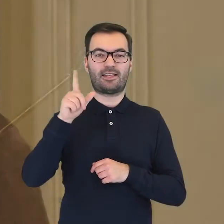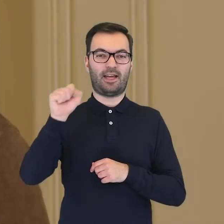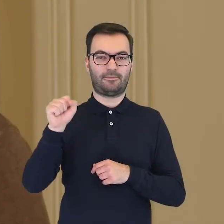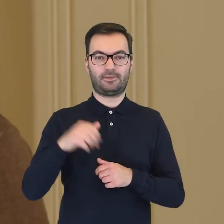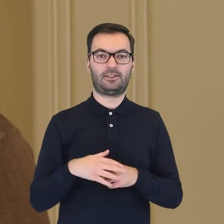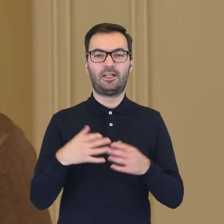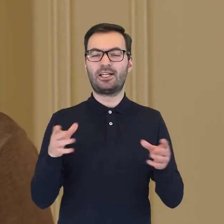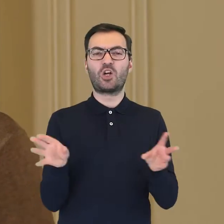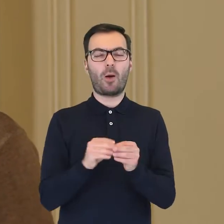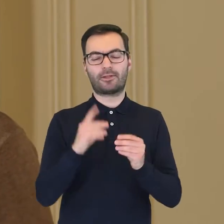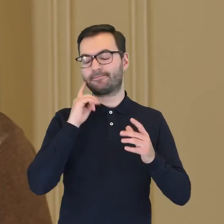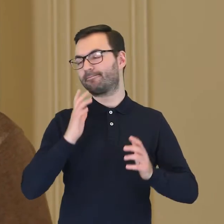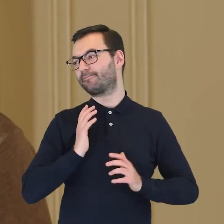Serwis był niesamowicie bogaty.